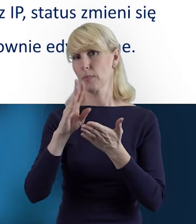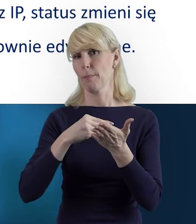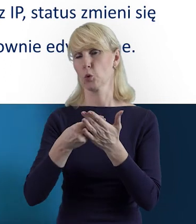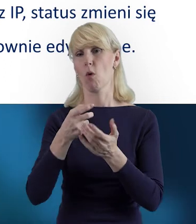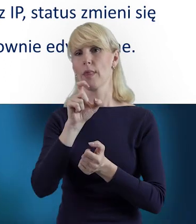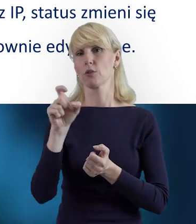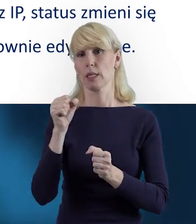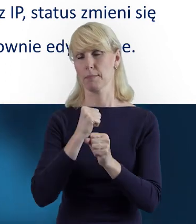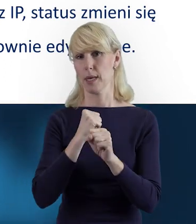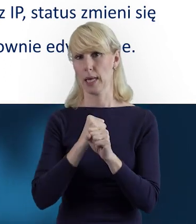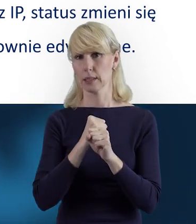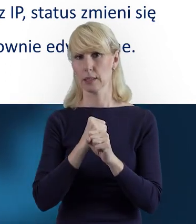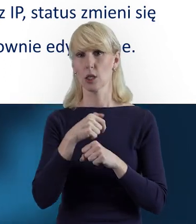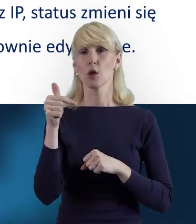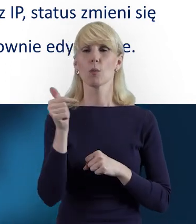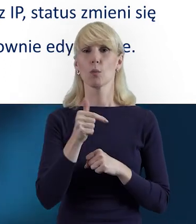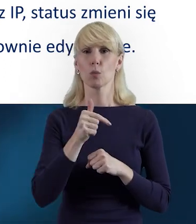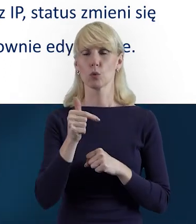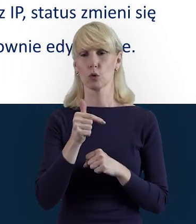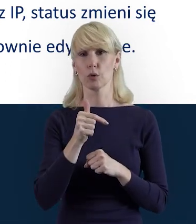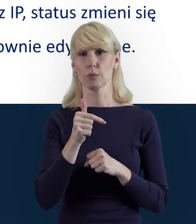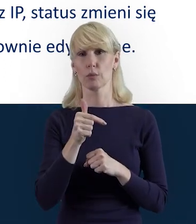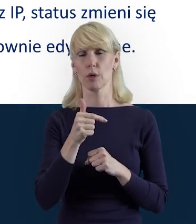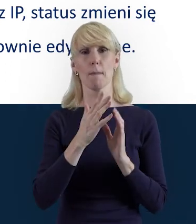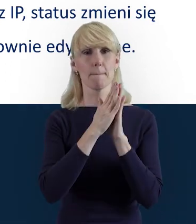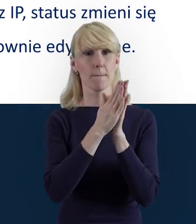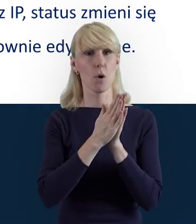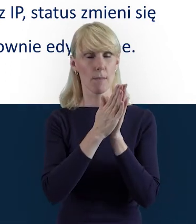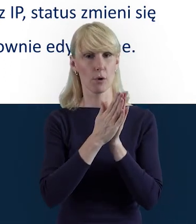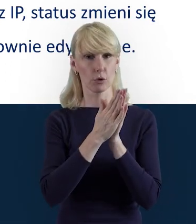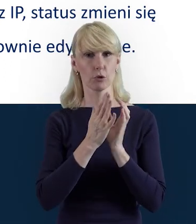Wtedy po wycofaniu danych przez instytucję